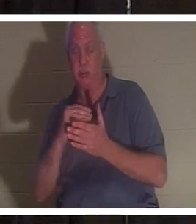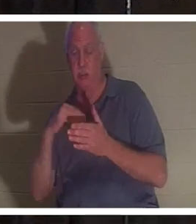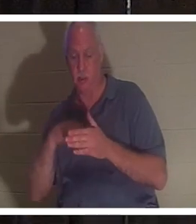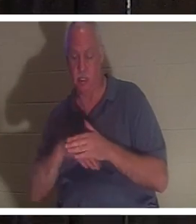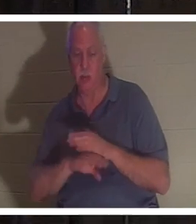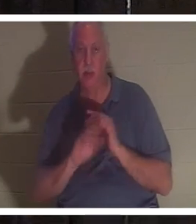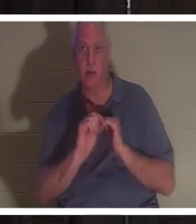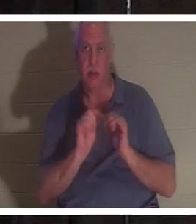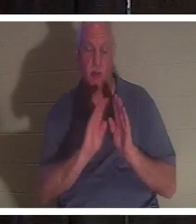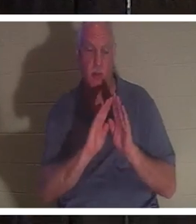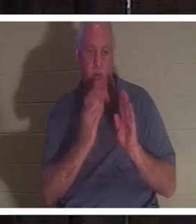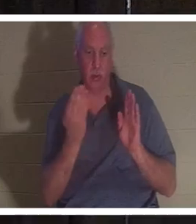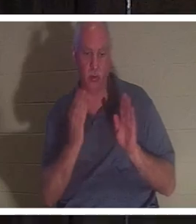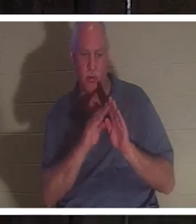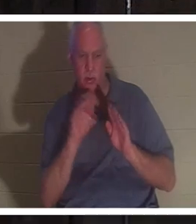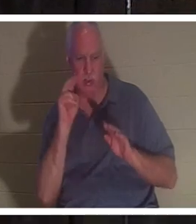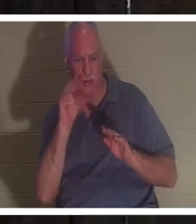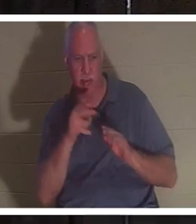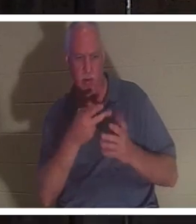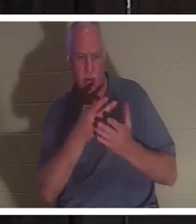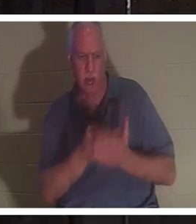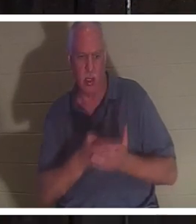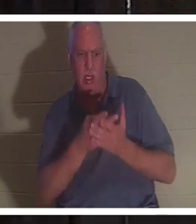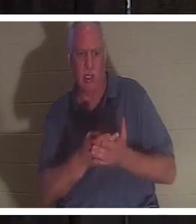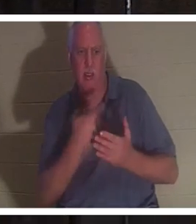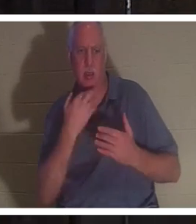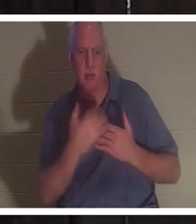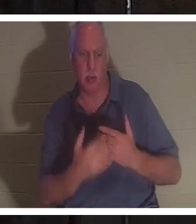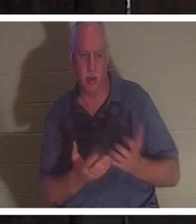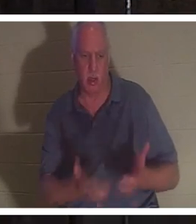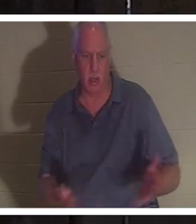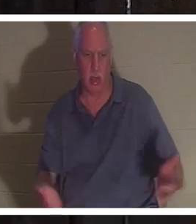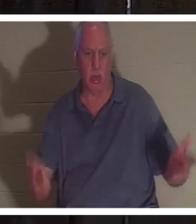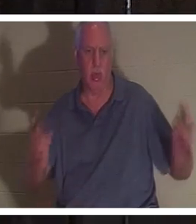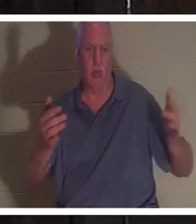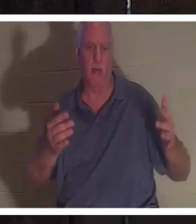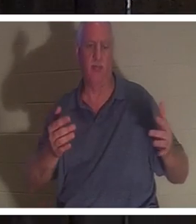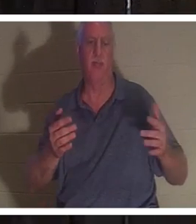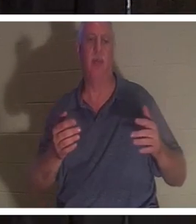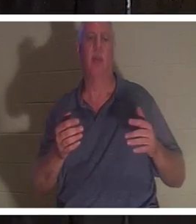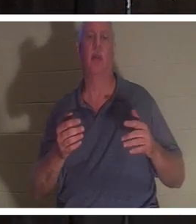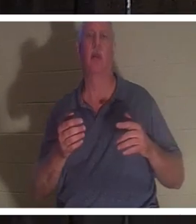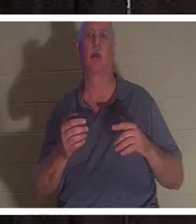und gesehen, wie sie dort in einer Blutlache lag. Er testete ihren Puls und es gab keinen Puls.